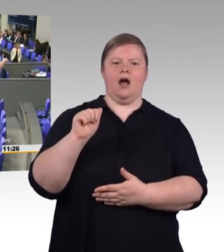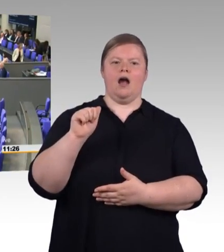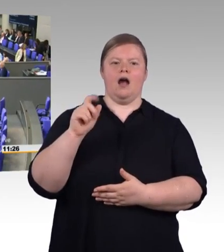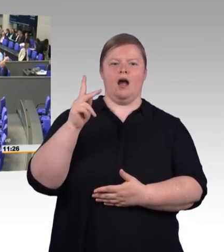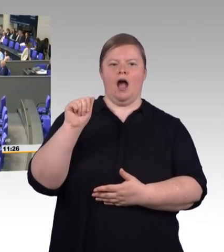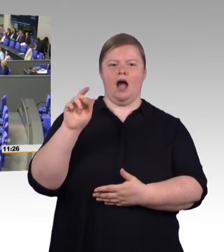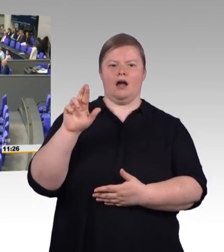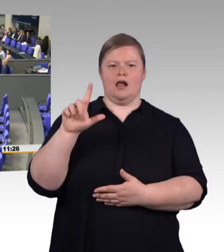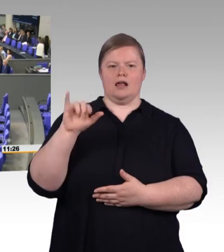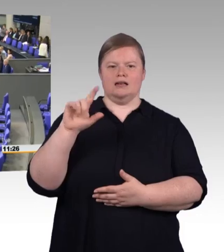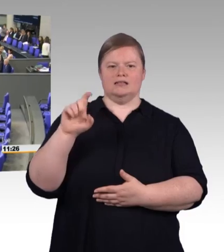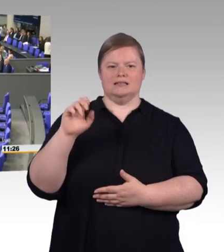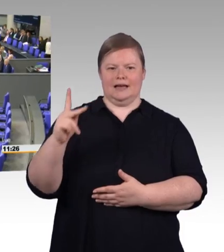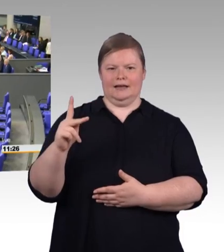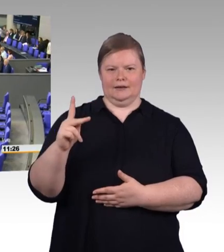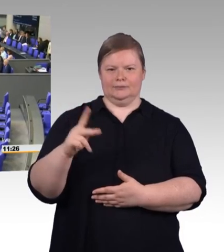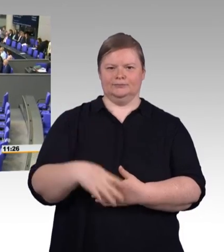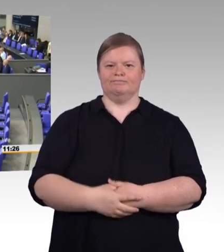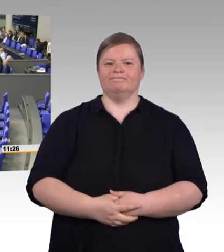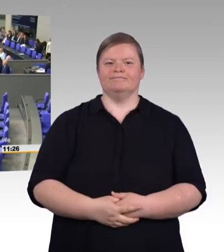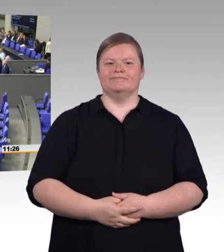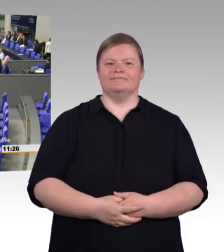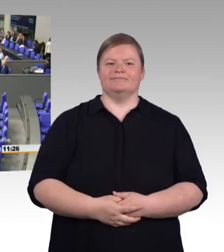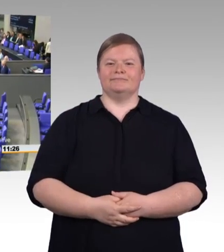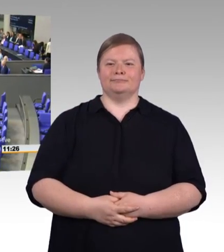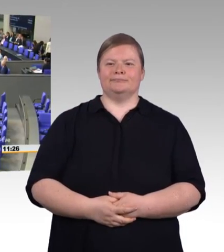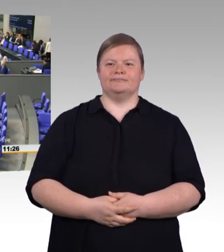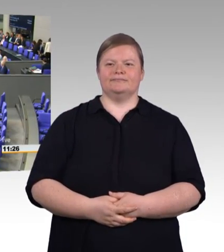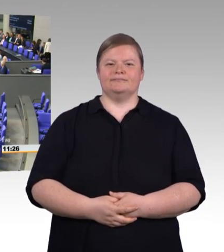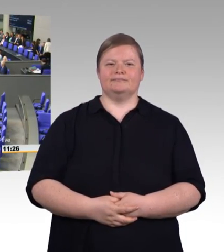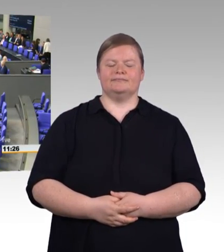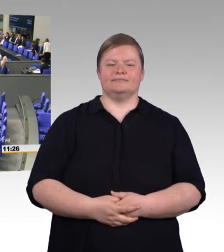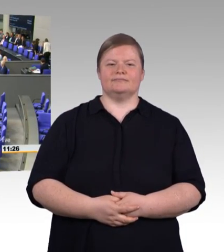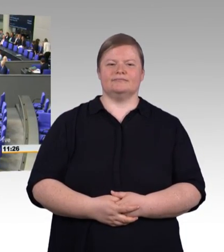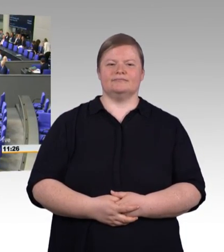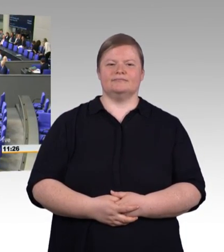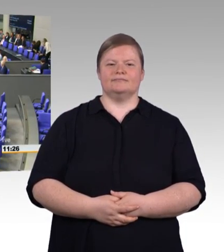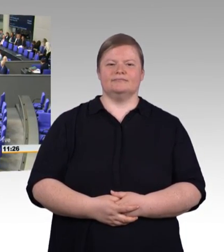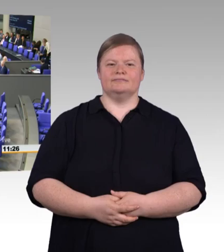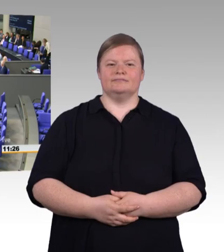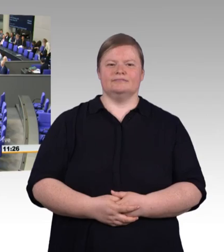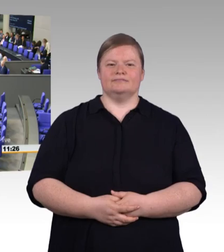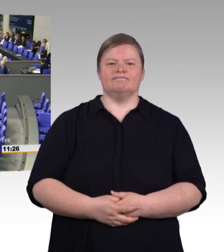Frau Ministerin, vielleicht warten Sie noch einen ganz kleinen Moment, bis die Wiedersehensfeiern beendet worden sind